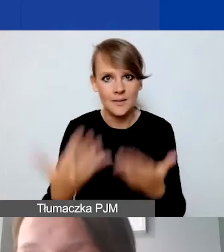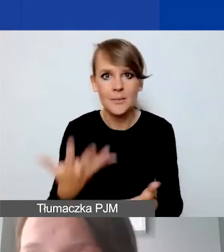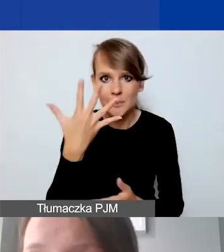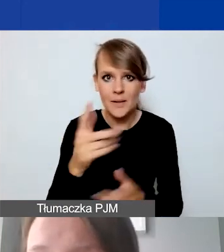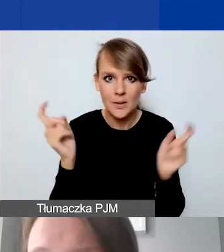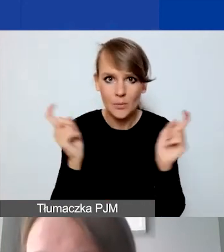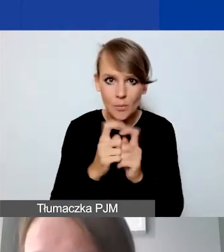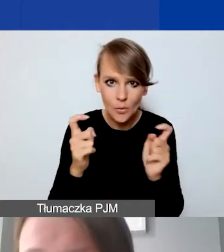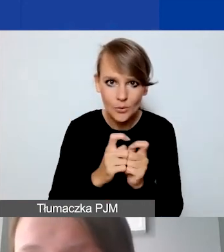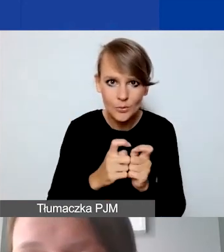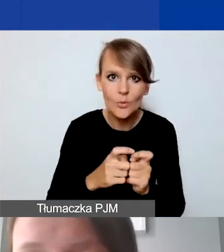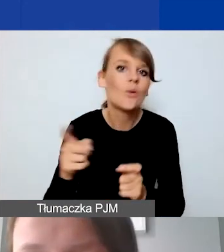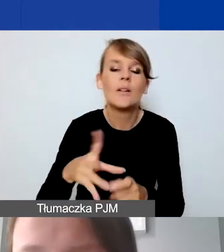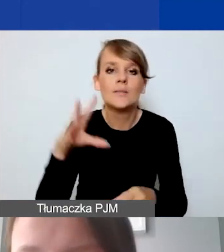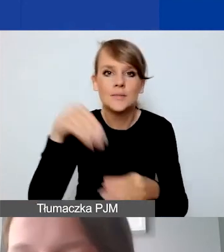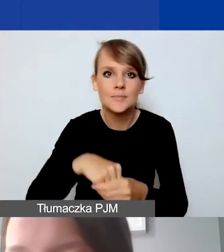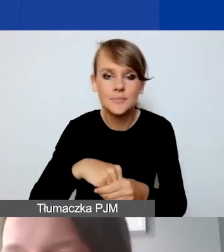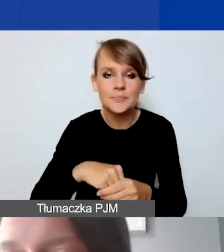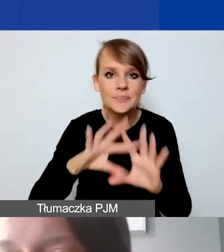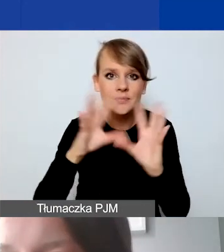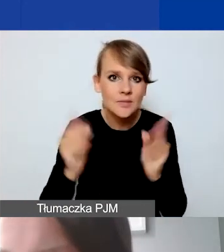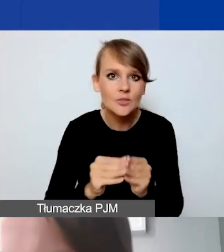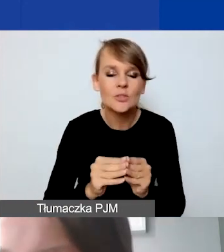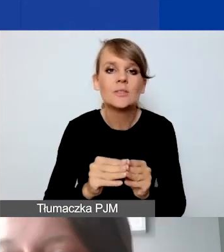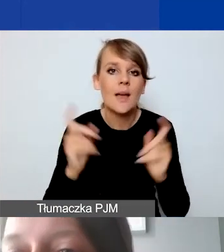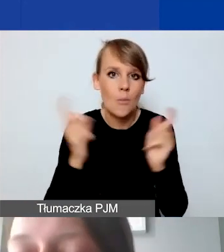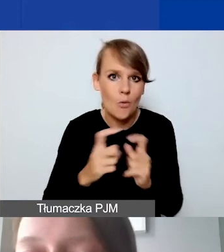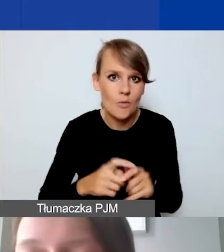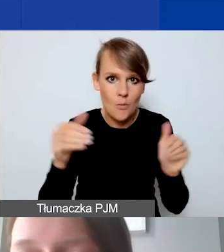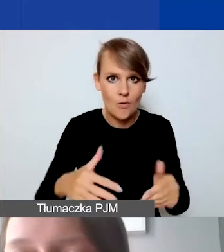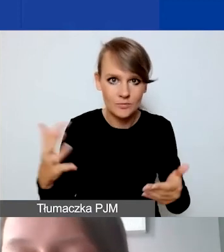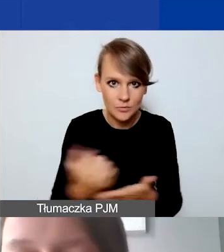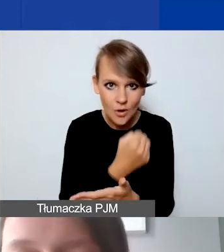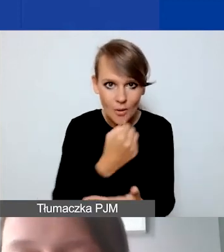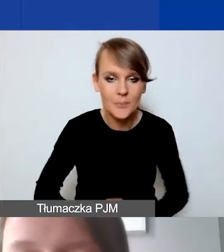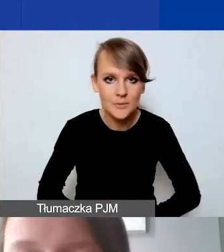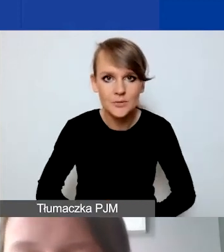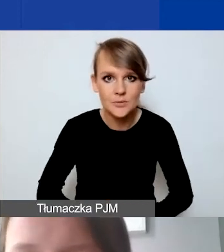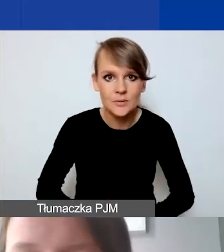w ramach wszystkich możliwych punktów do zdobycia w państwa aplikacji.